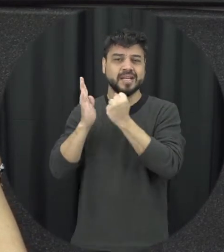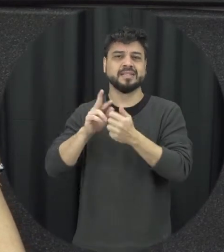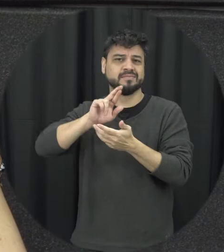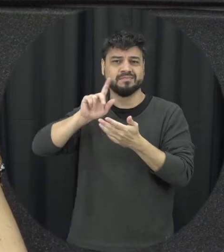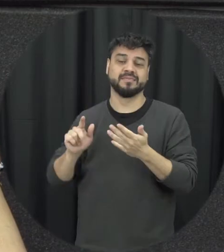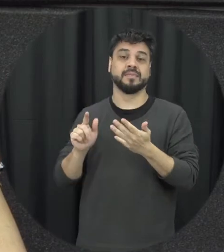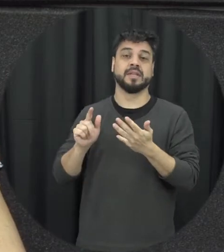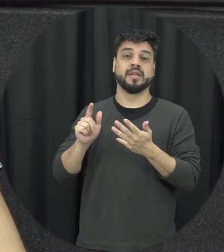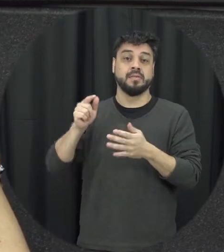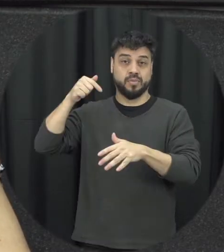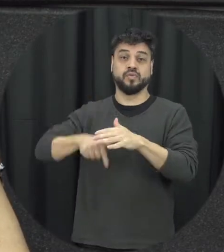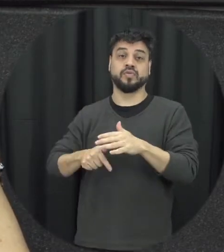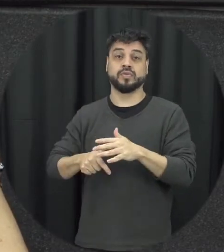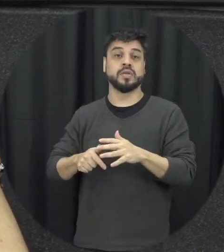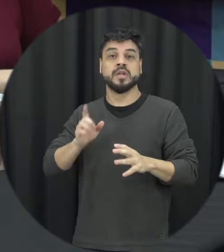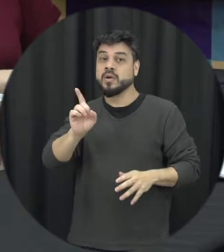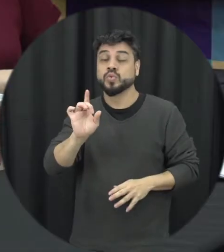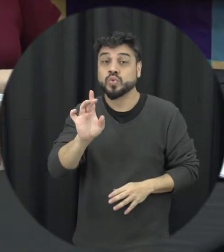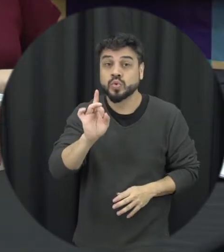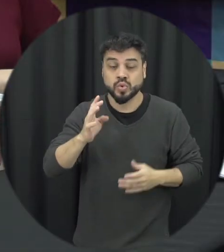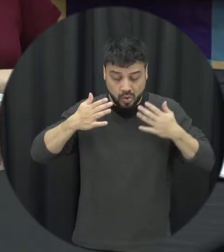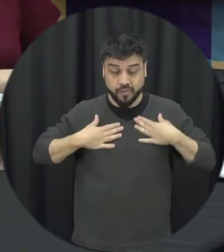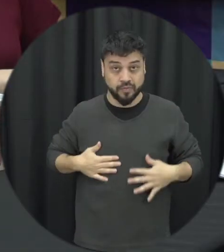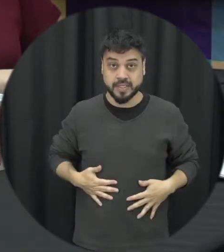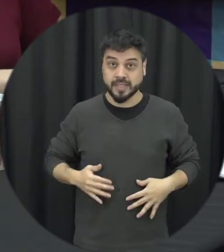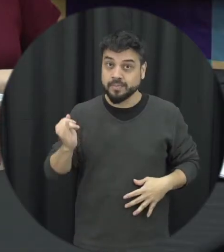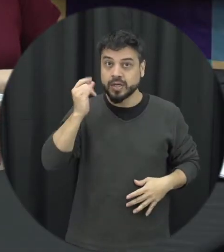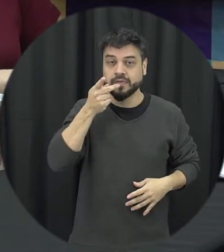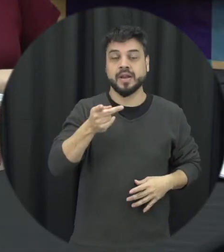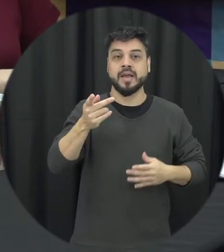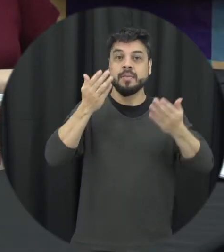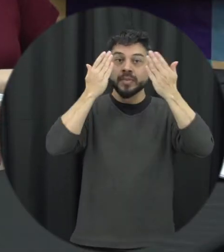não somente quando ela é física se o importante mencionar a violência psicológica também muitas